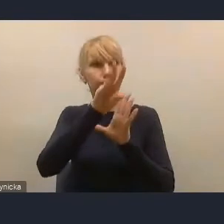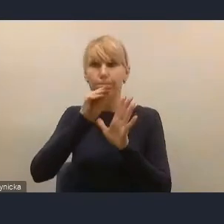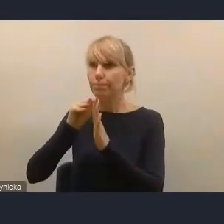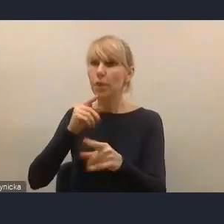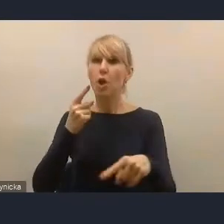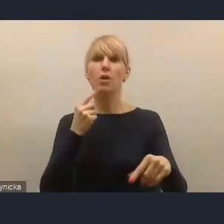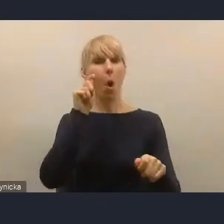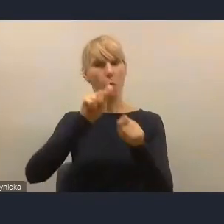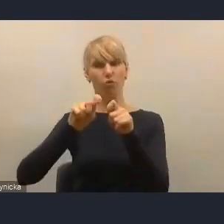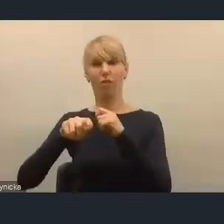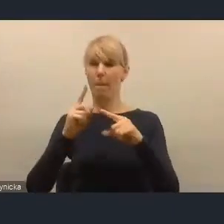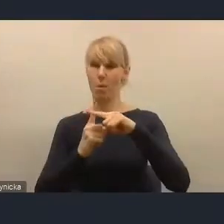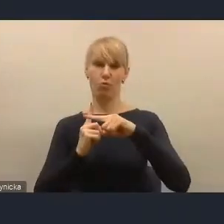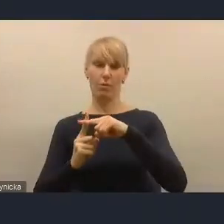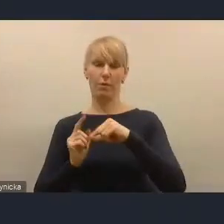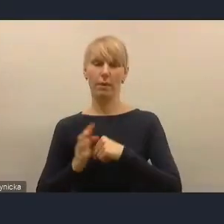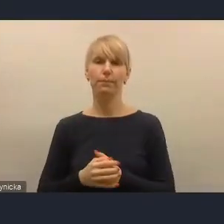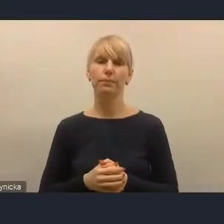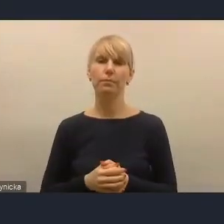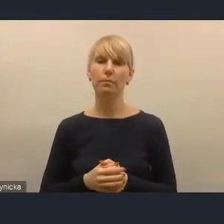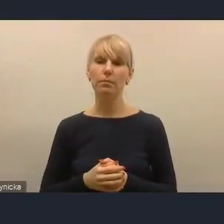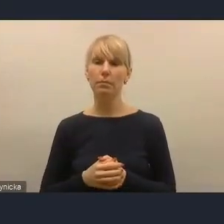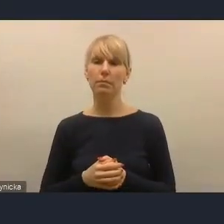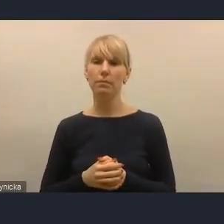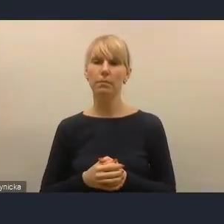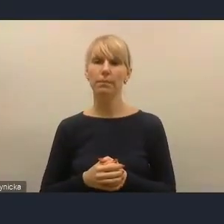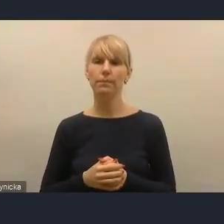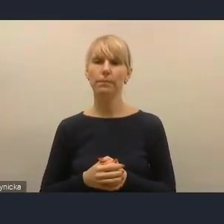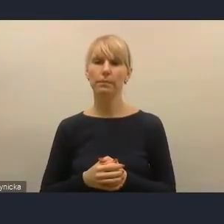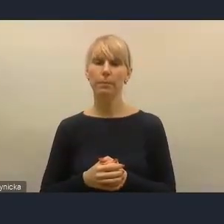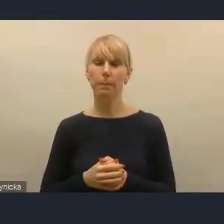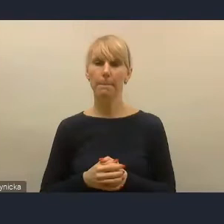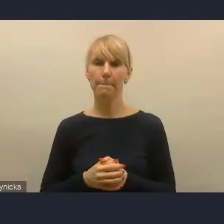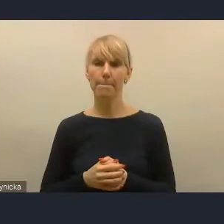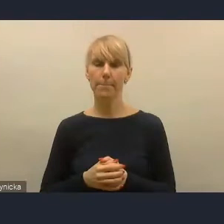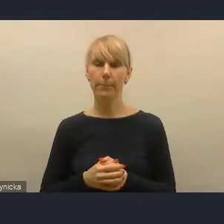Pojawiają się też w środowisku głosy, że należy również badać, bardzo dobrze analizować to,